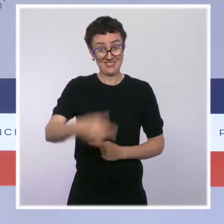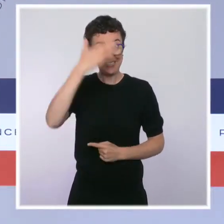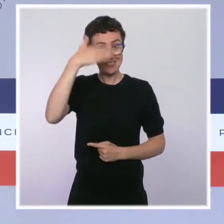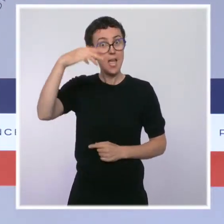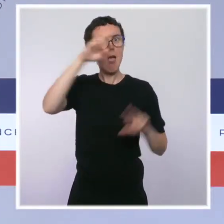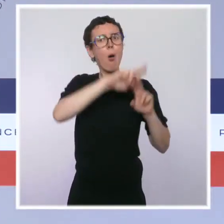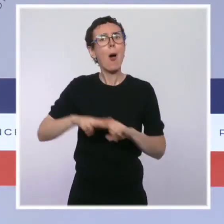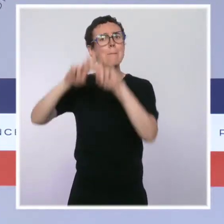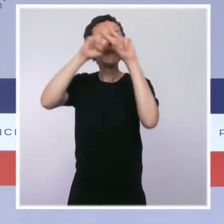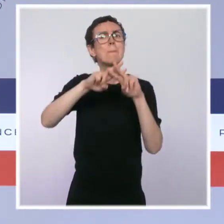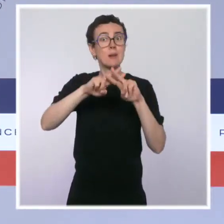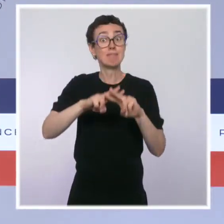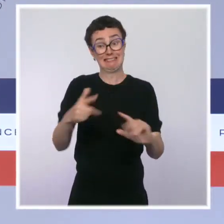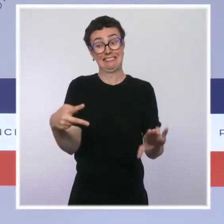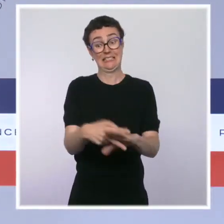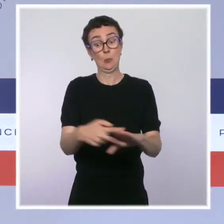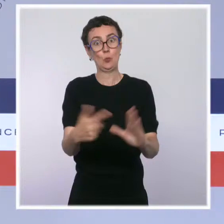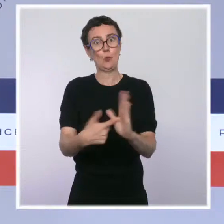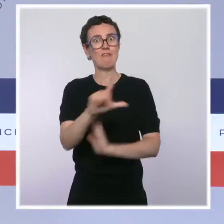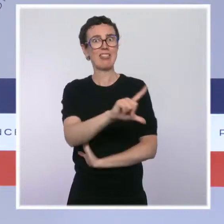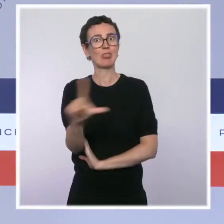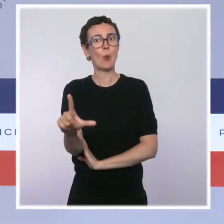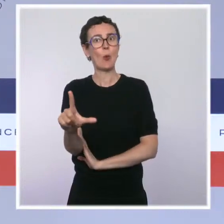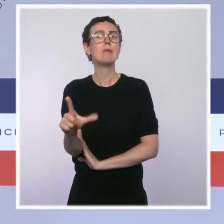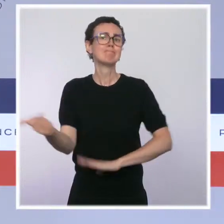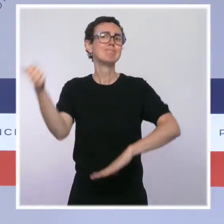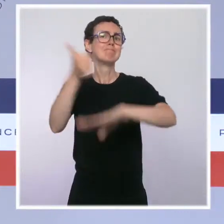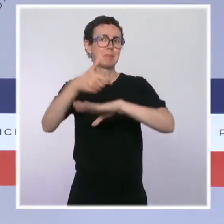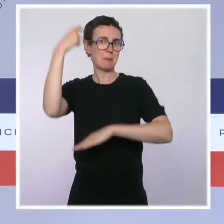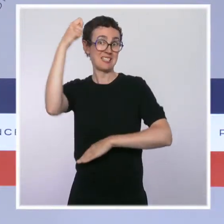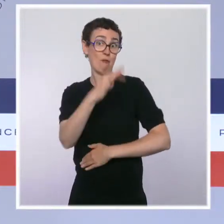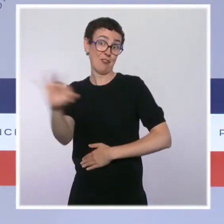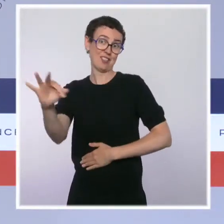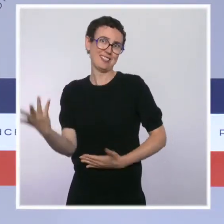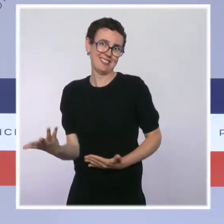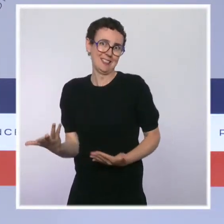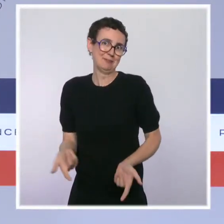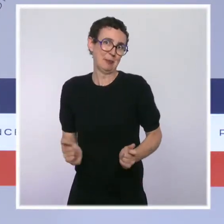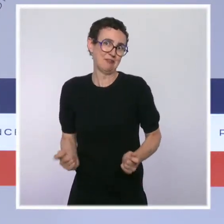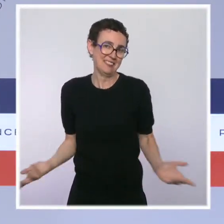début 2022 portera une initiative ambitieuse en matière de réduction des pesticides.